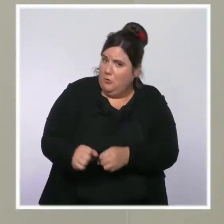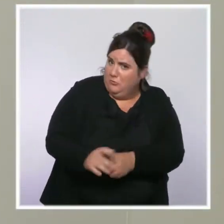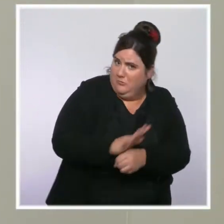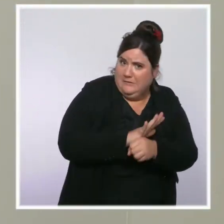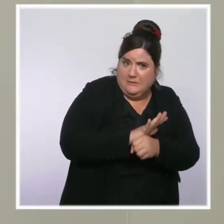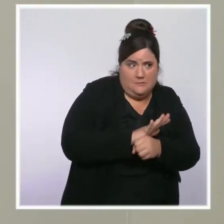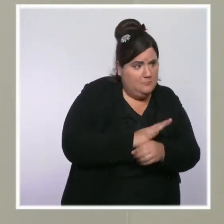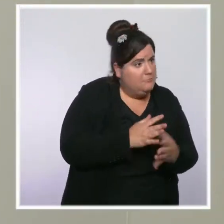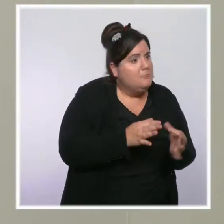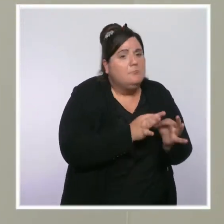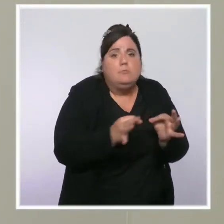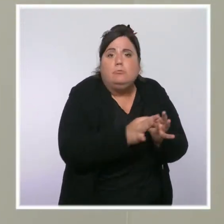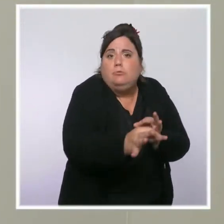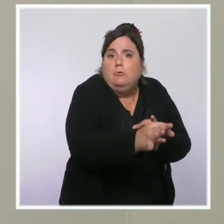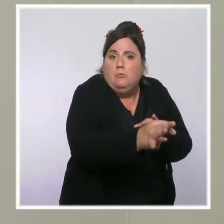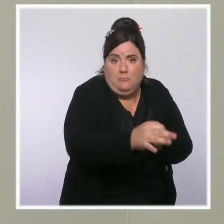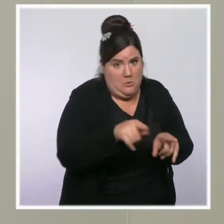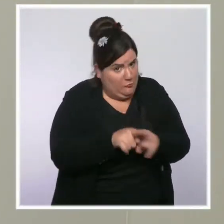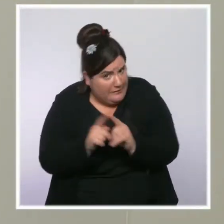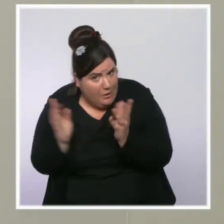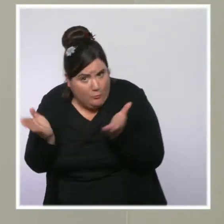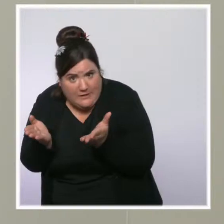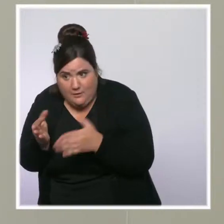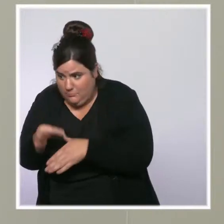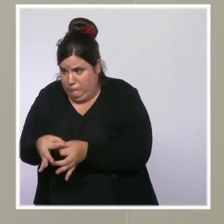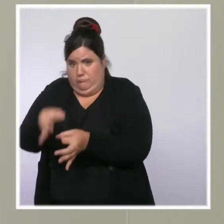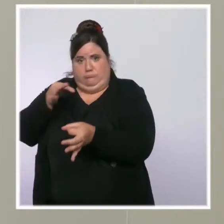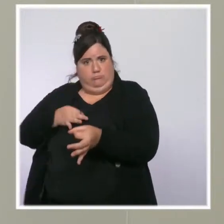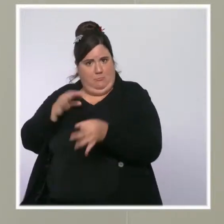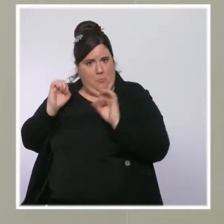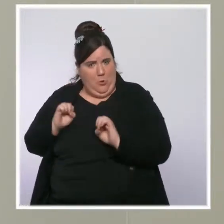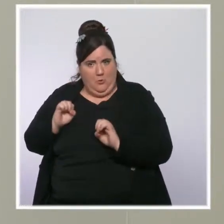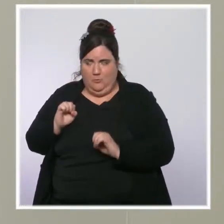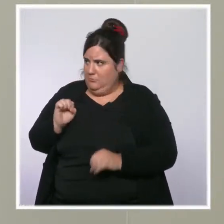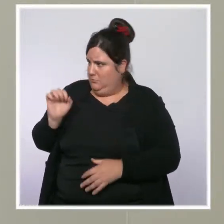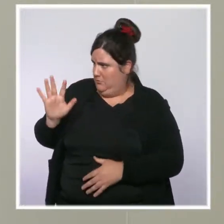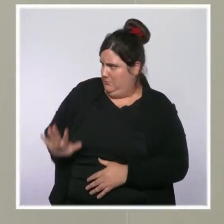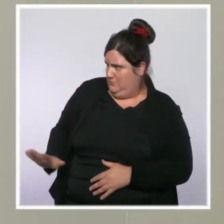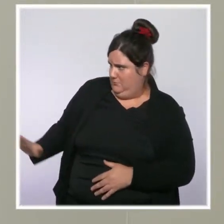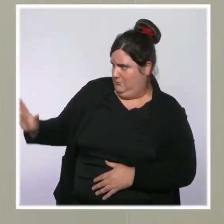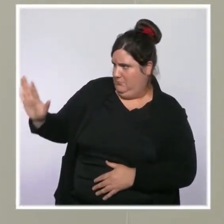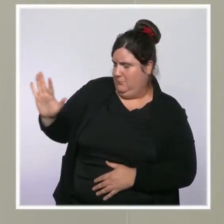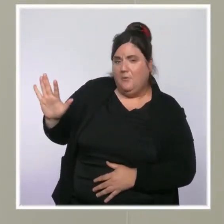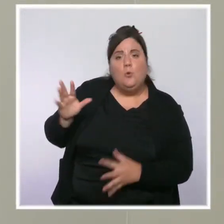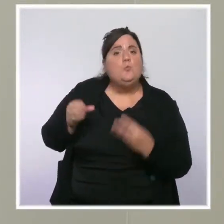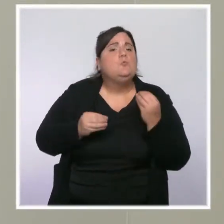on a le sentiment que, outre mer et dans les départements où le virus circule encore beaucoup,